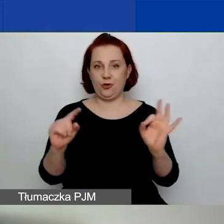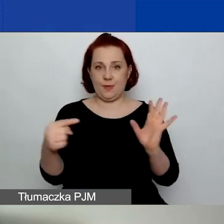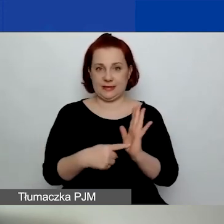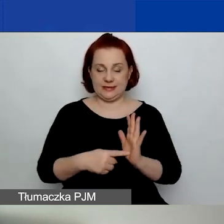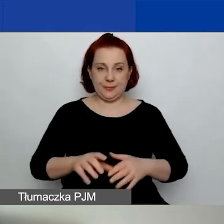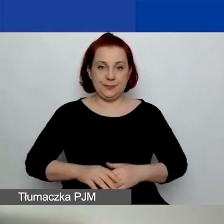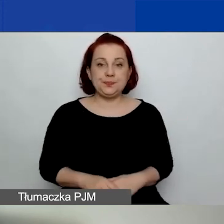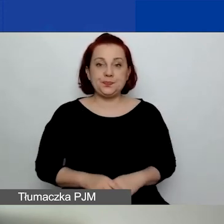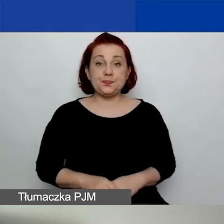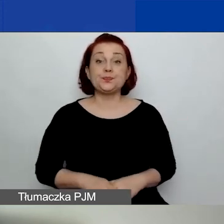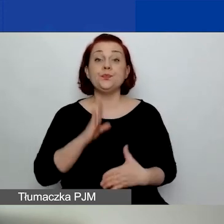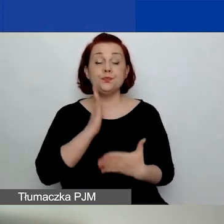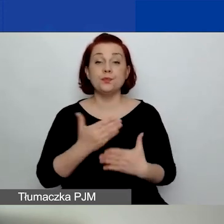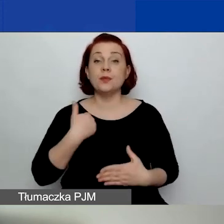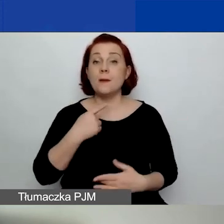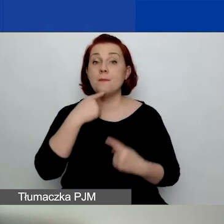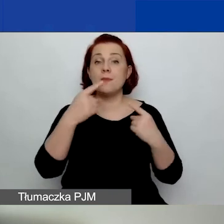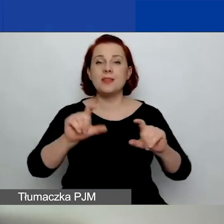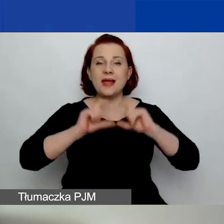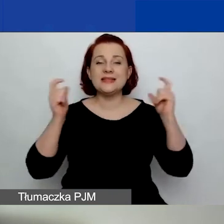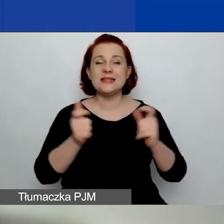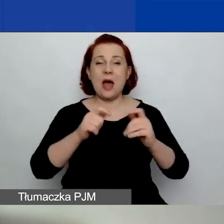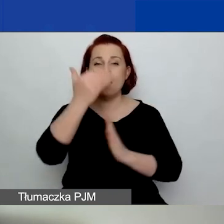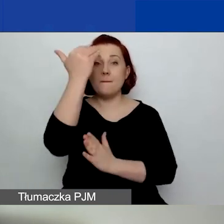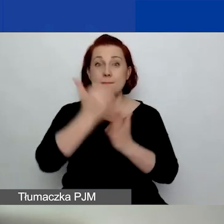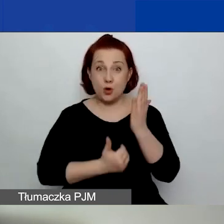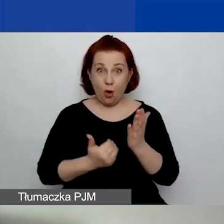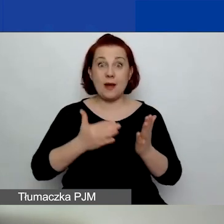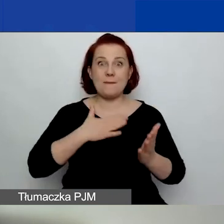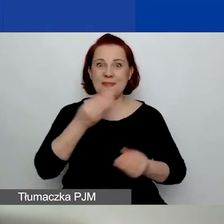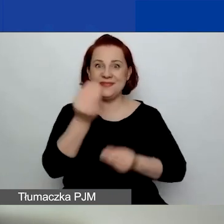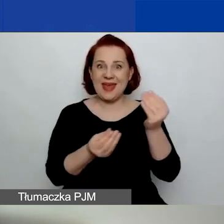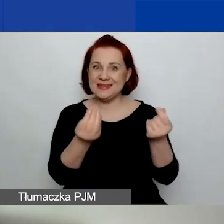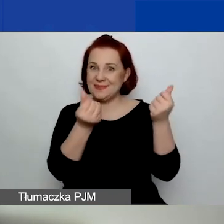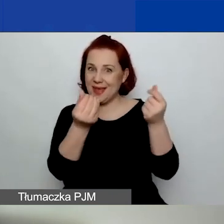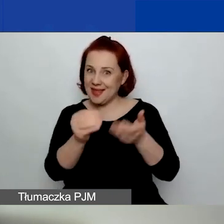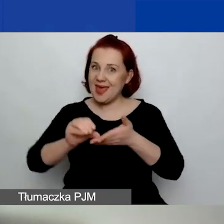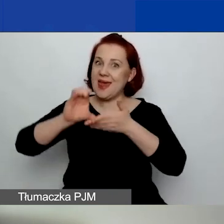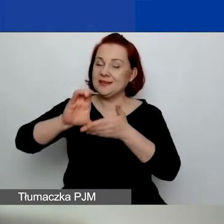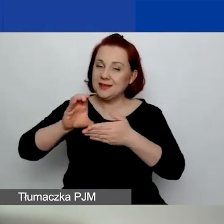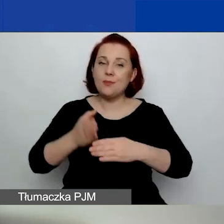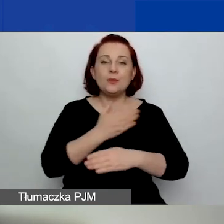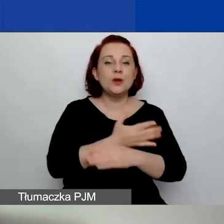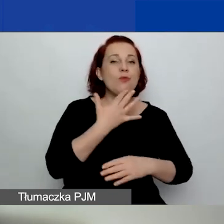Jak mówiłam, kwota na cały program się zwiększyła. Poprzednio mówiliśmy, że to są 23 miliony.